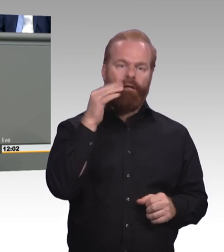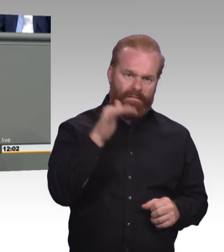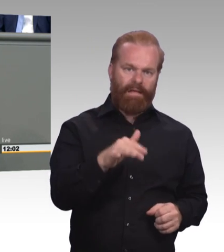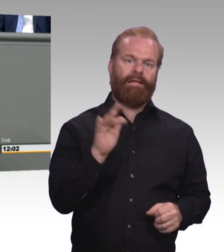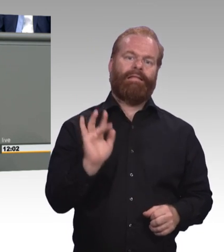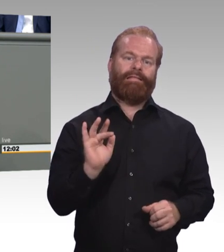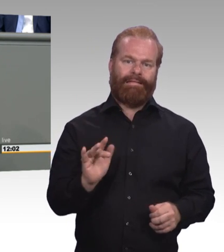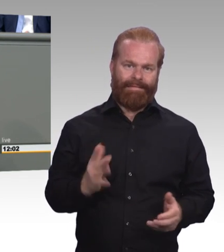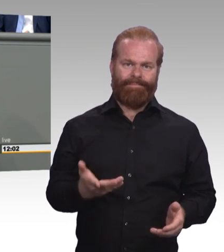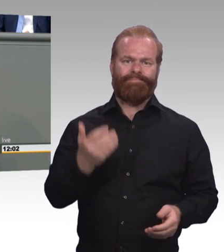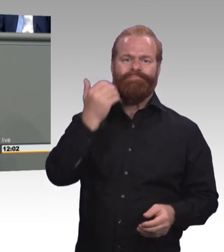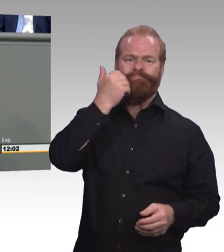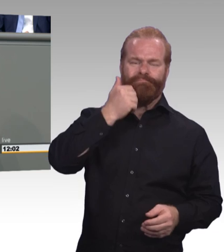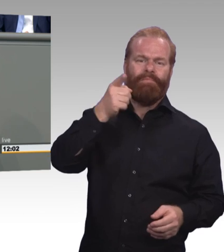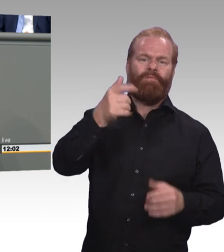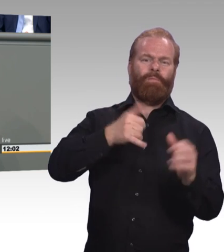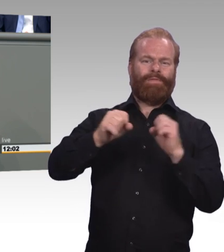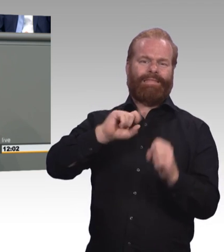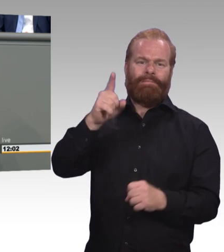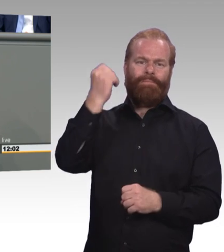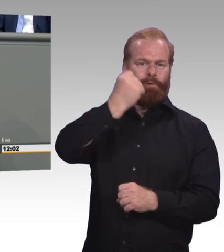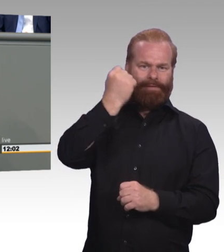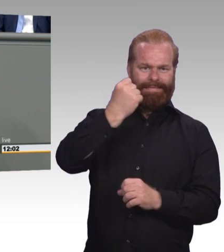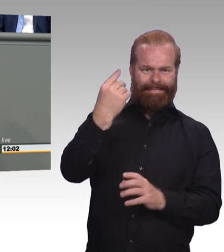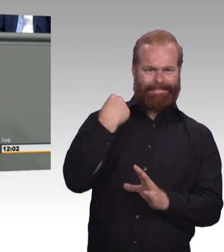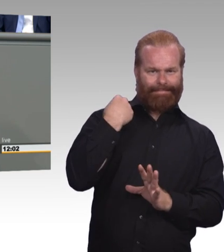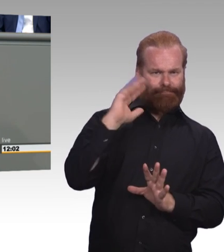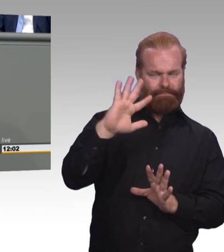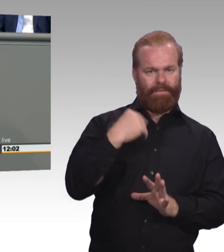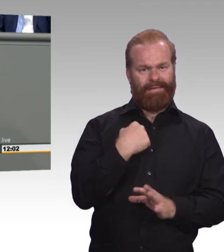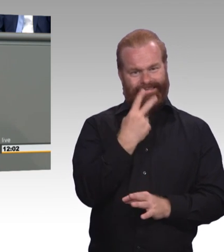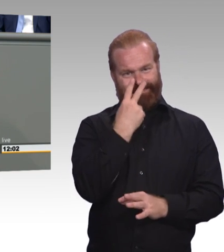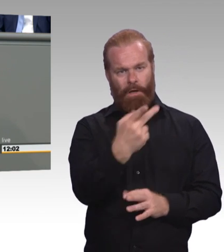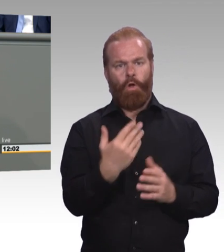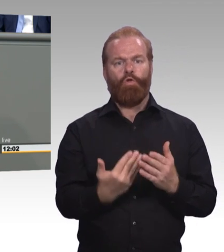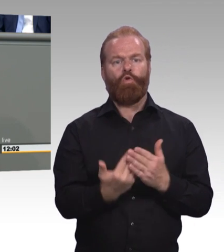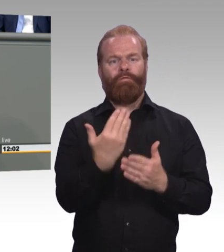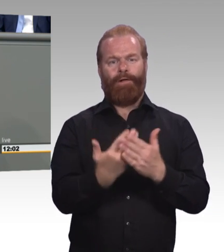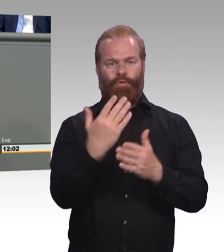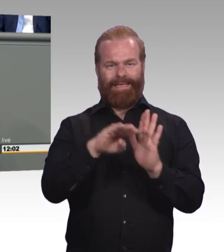wir haben einfach mehr erwartet und wir finden, es hätte auch mehr gebraucht. (Beifall)